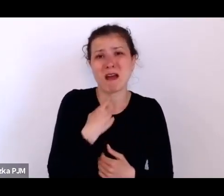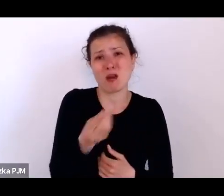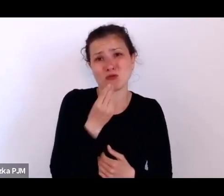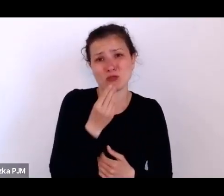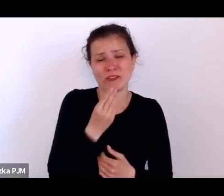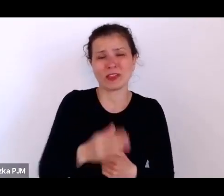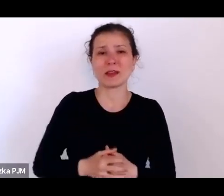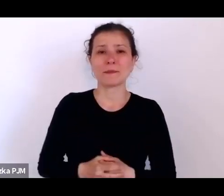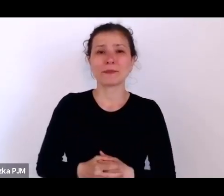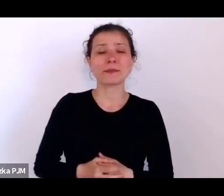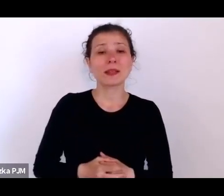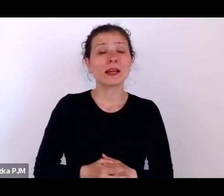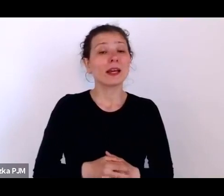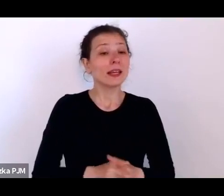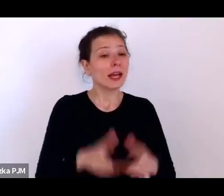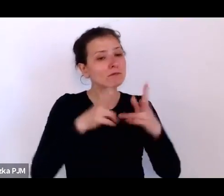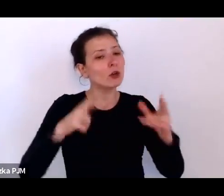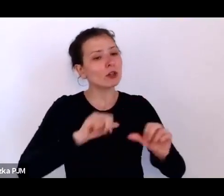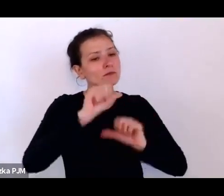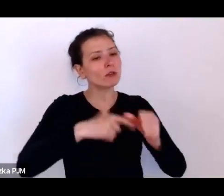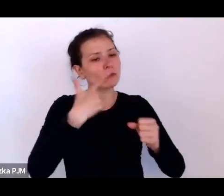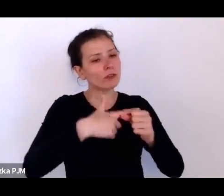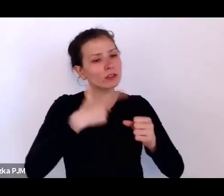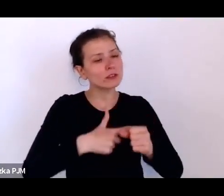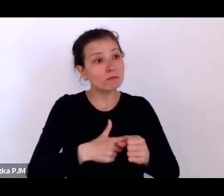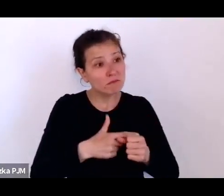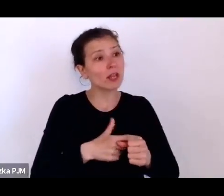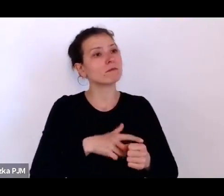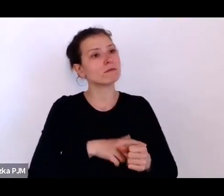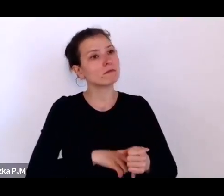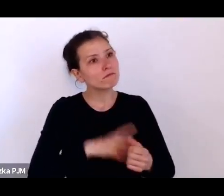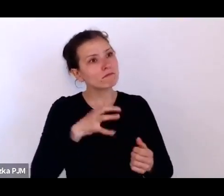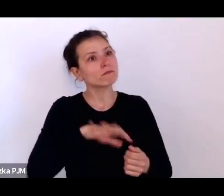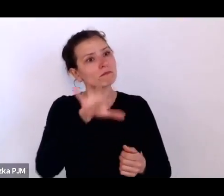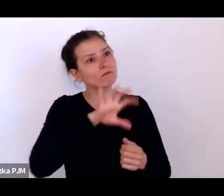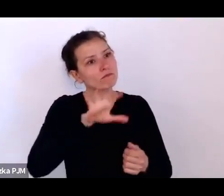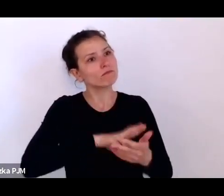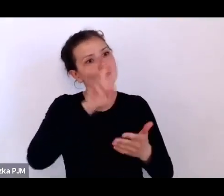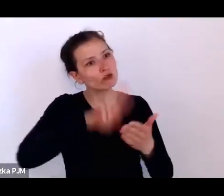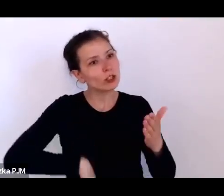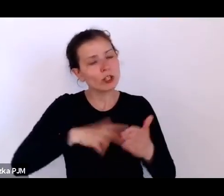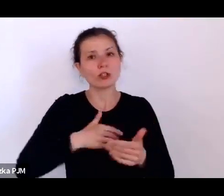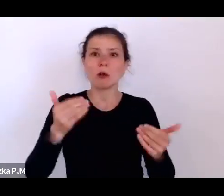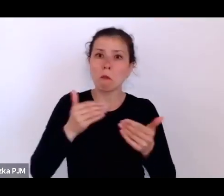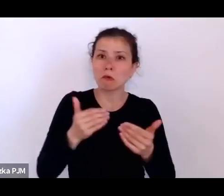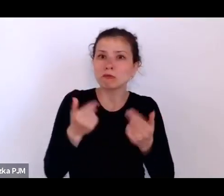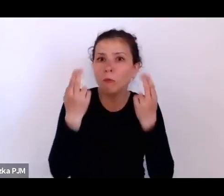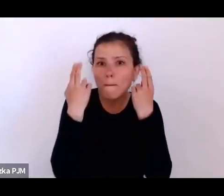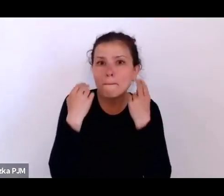po pierwsze nabrać pokory, po drugie przypomnieć sobie, co stary Ortega y Gasset mówił, że